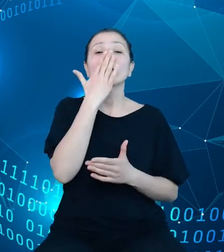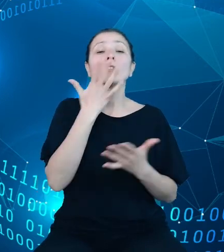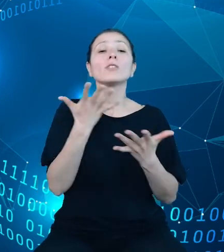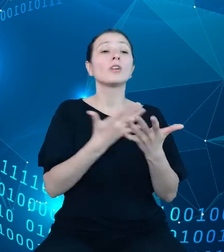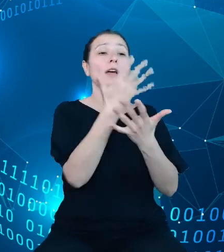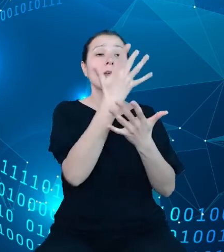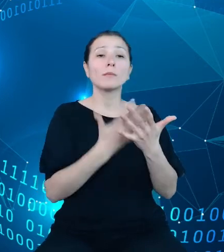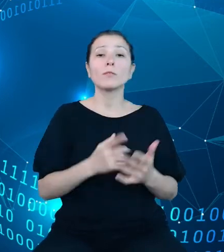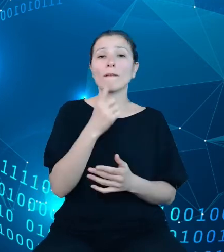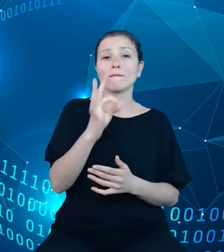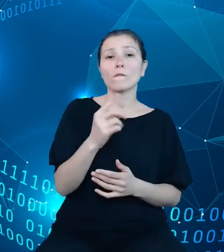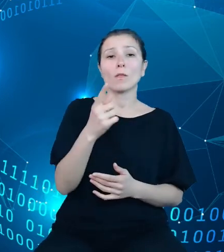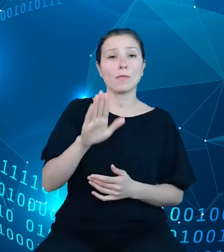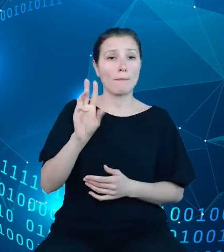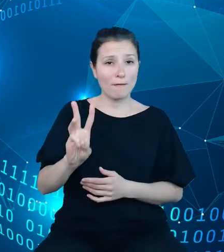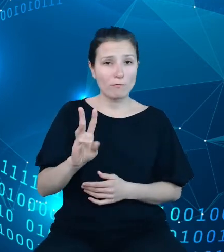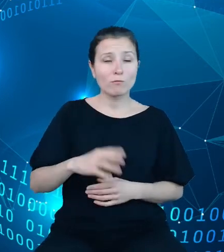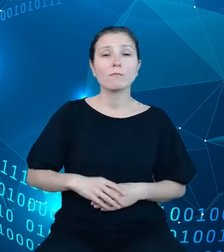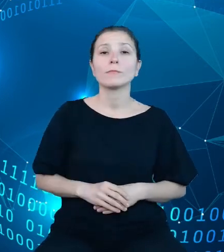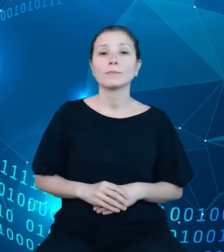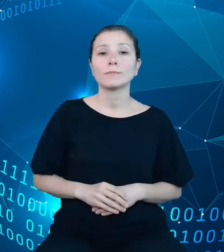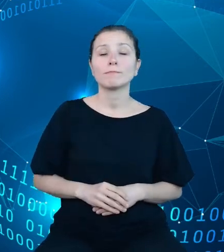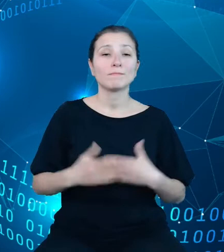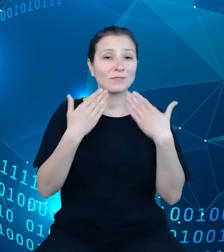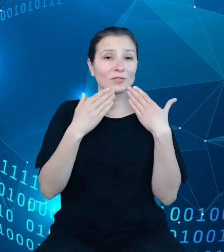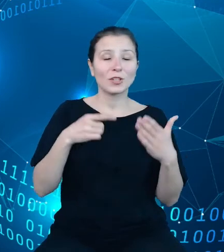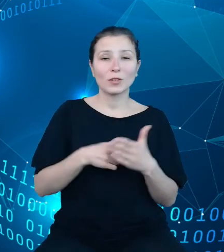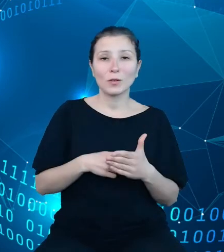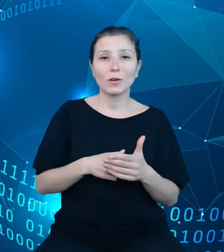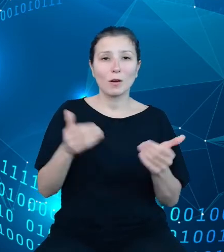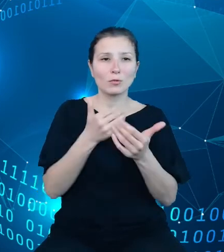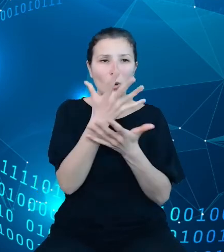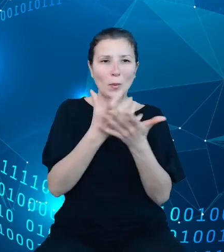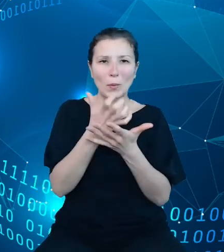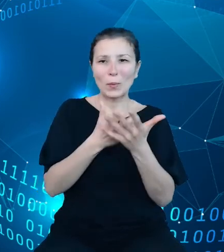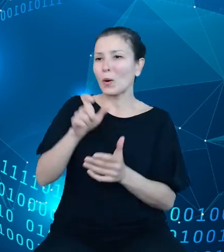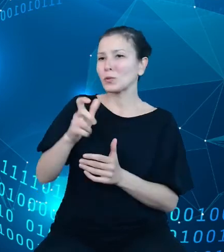które pozwala na pobieranie przez użytkowników danych zarówno przez